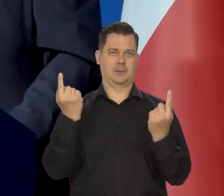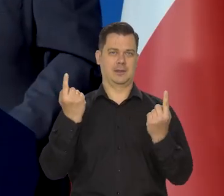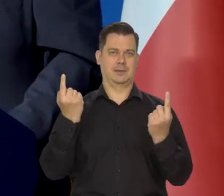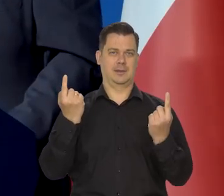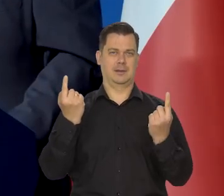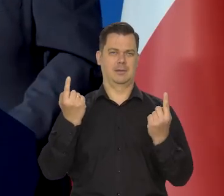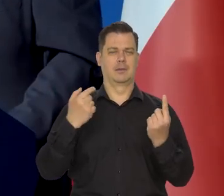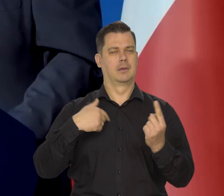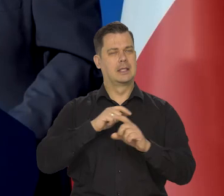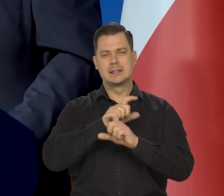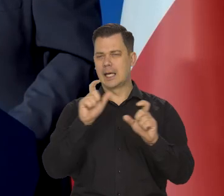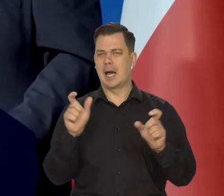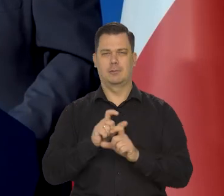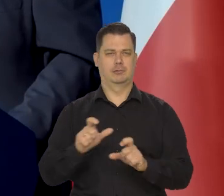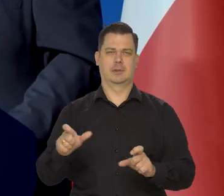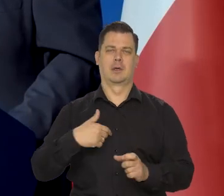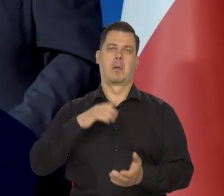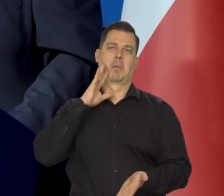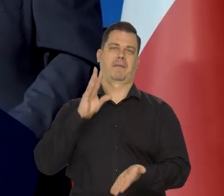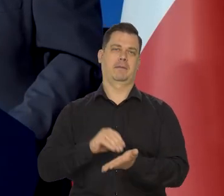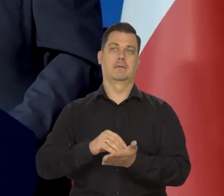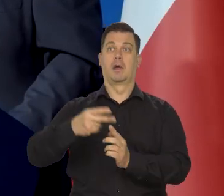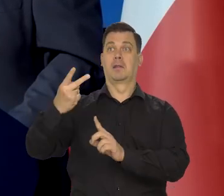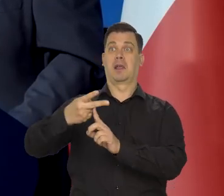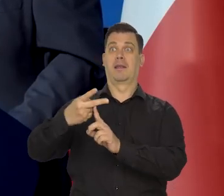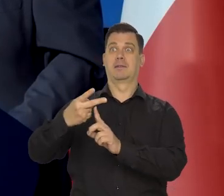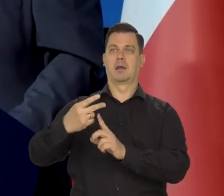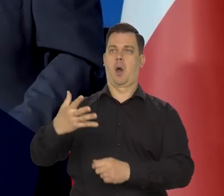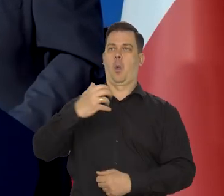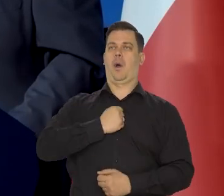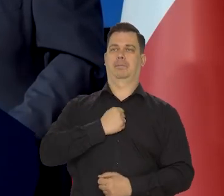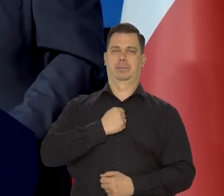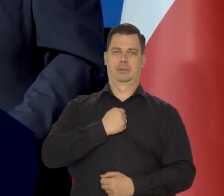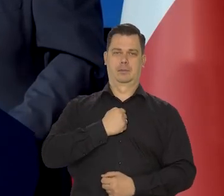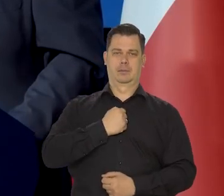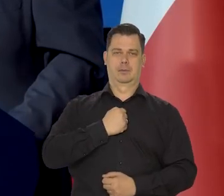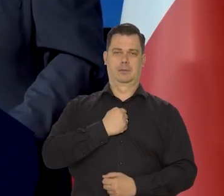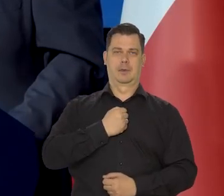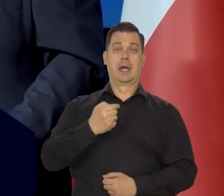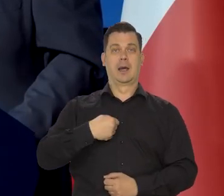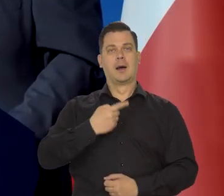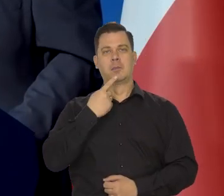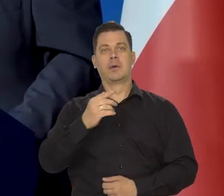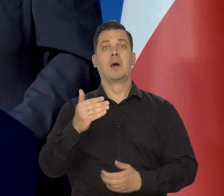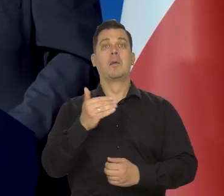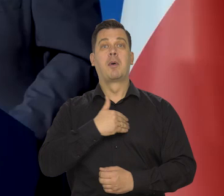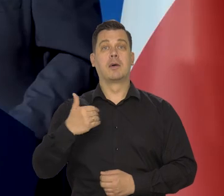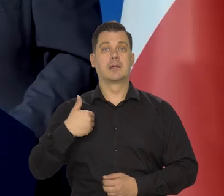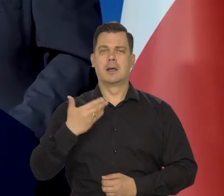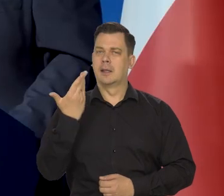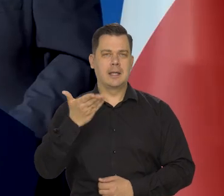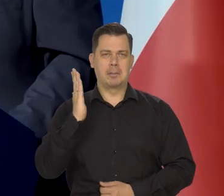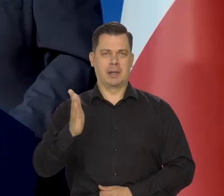bo w nieskończoność są puszczane w telewizji pewnej, moje wypowiedzi, kiedy ja mówiłem, że Polsce nie grozi inflacja,